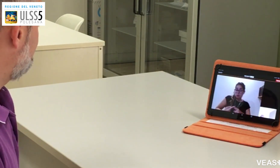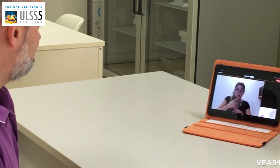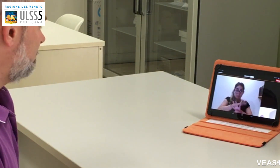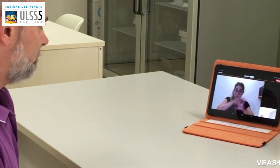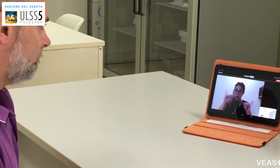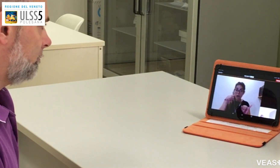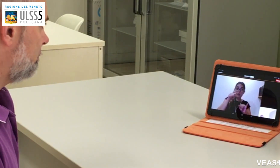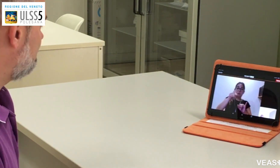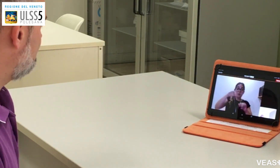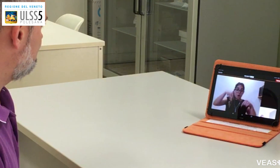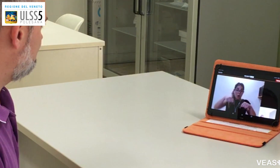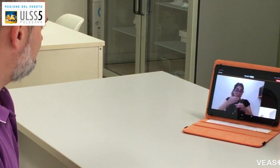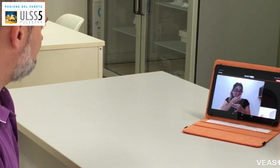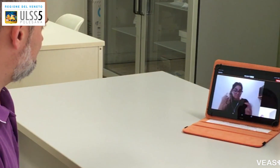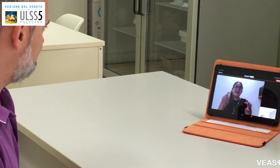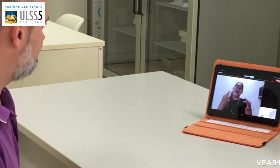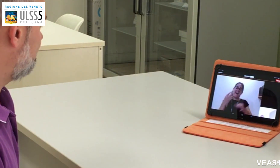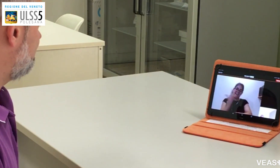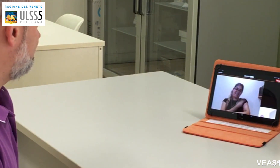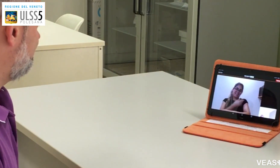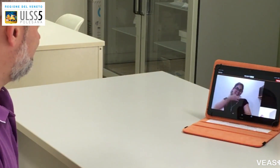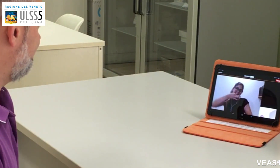direi che si può fare il vaccino.